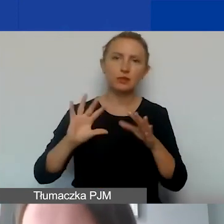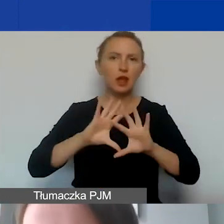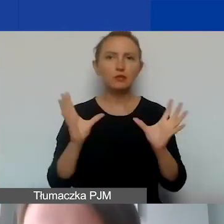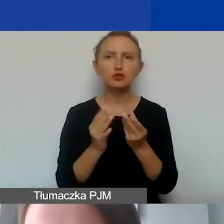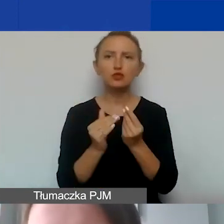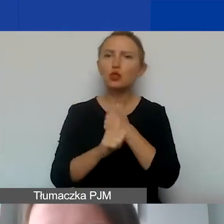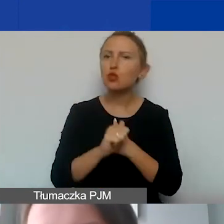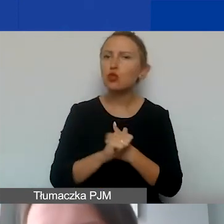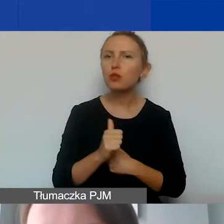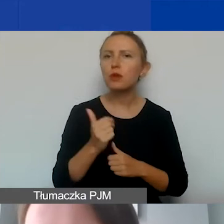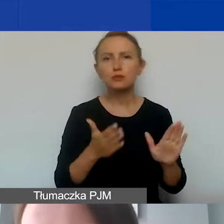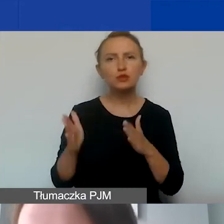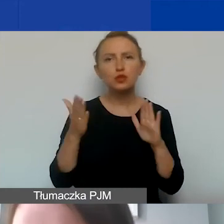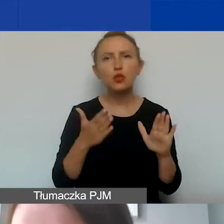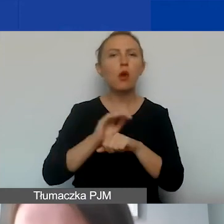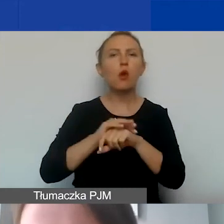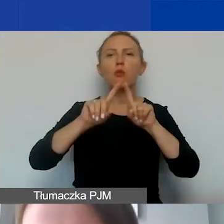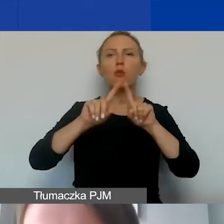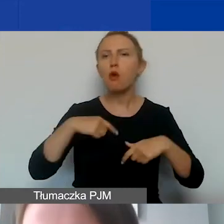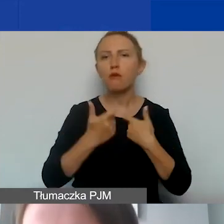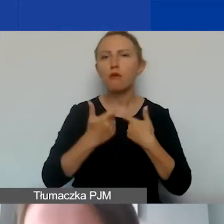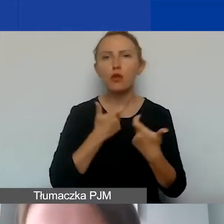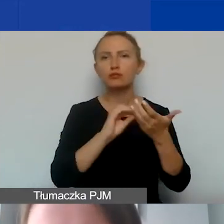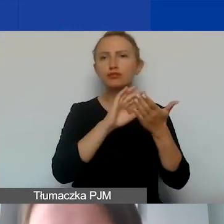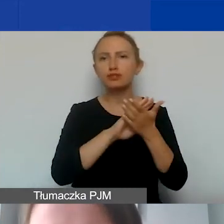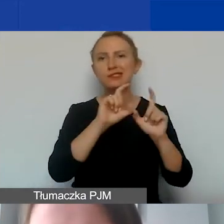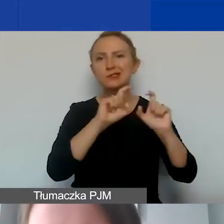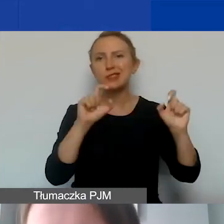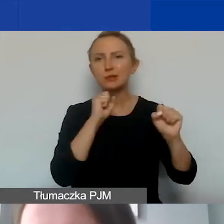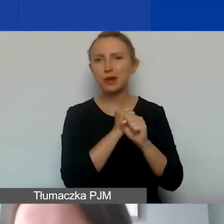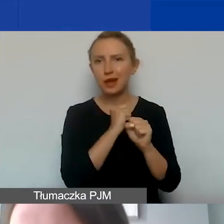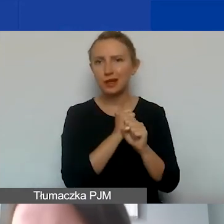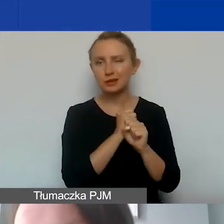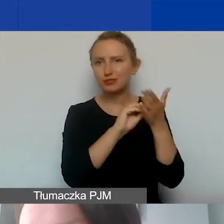przygotować umowy, prowadzić ewidencję czasu pracy czy to wolontariuszy,